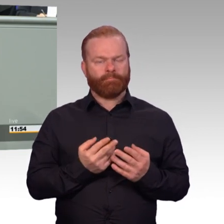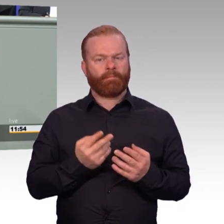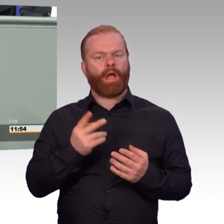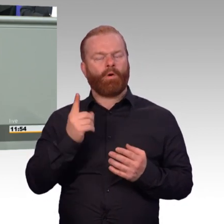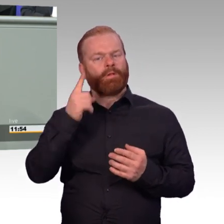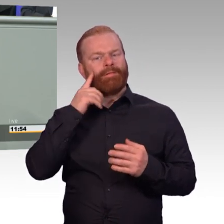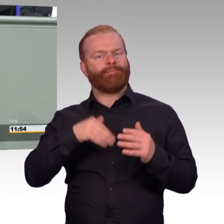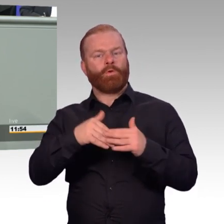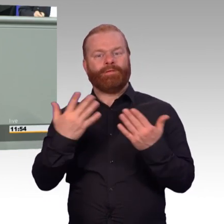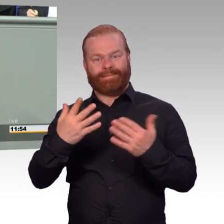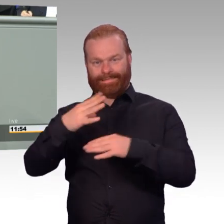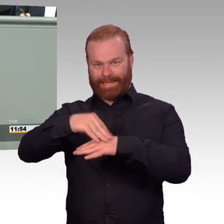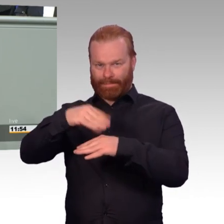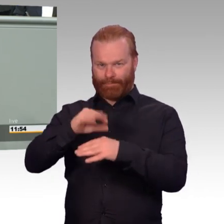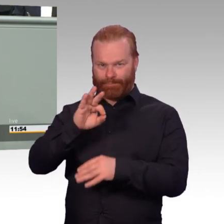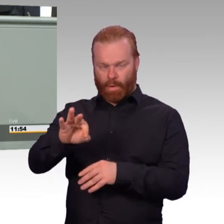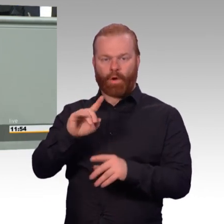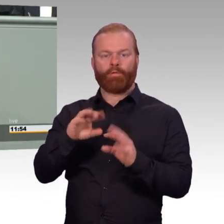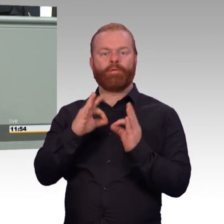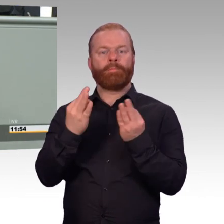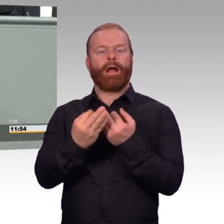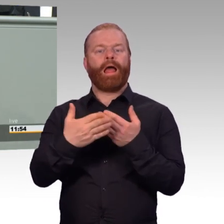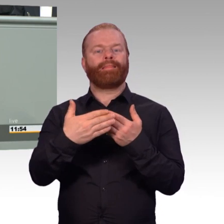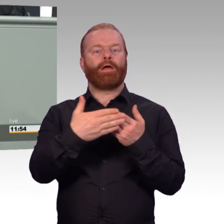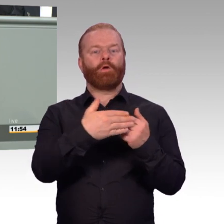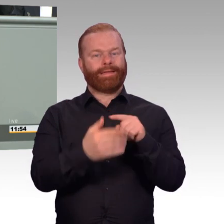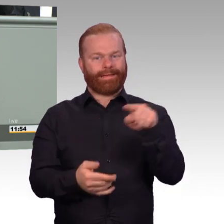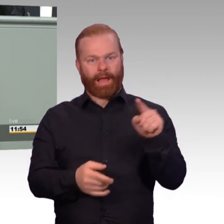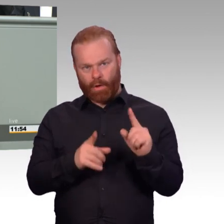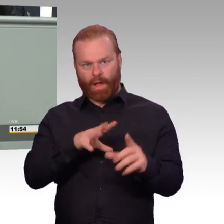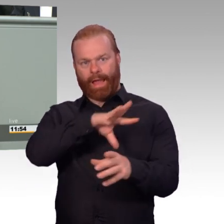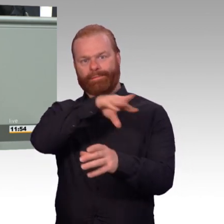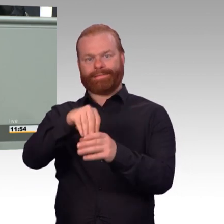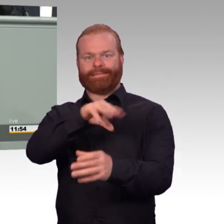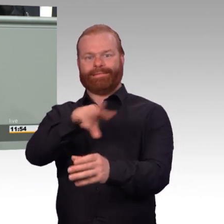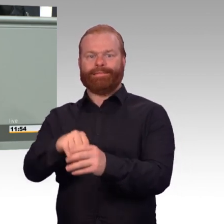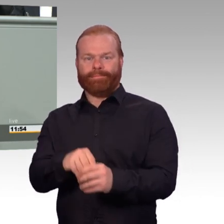Das ändern wir jetzt. Gerade bei PTBS Behandlungen kann das sinnvoll und notwendig sein.